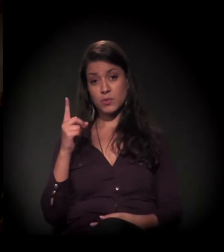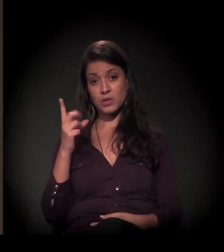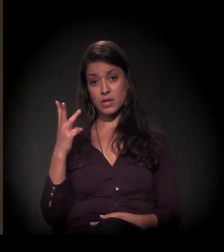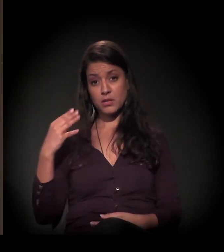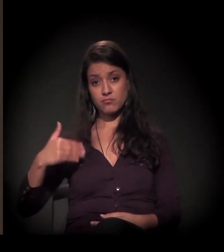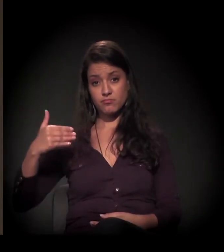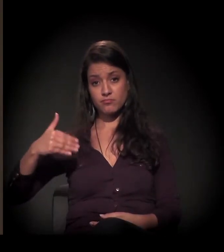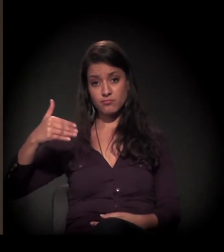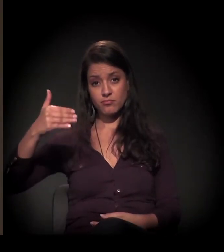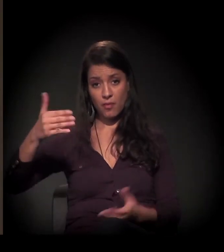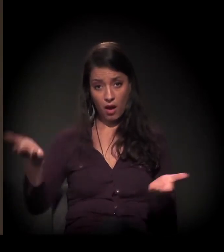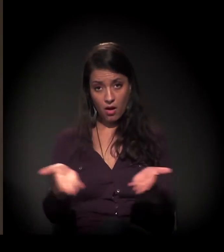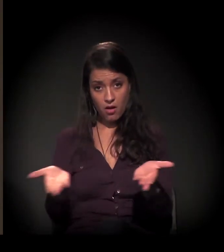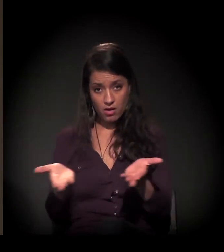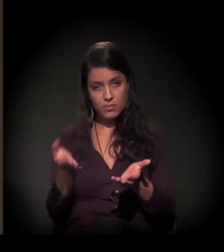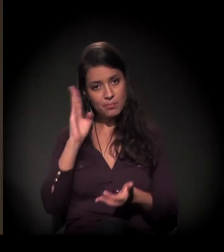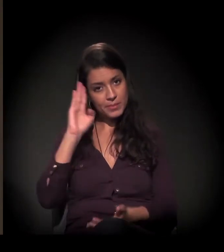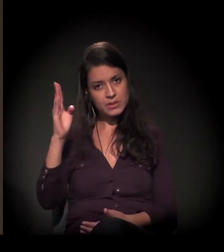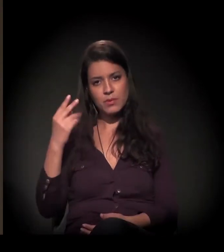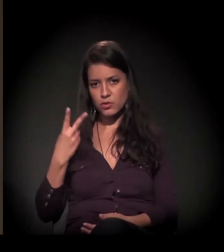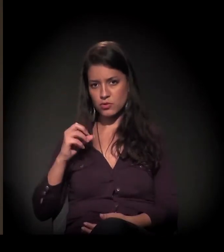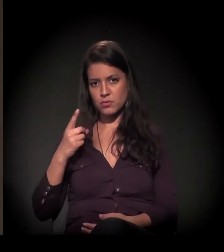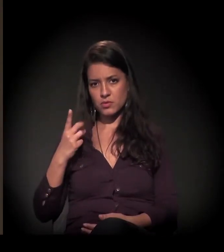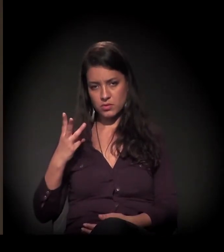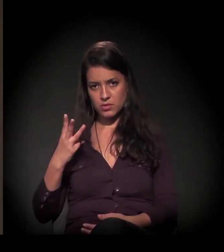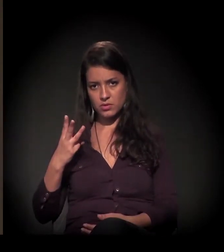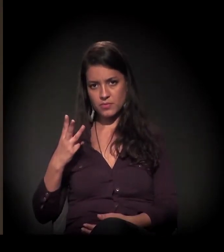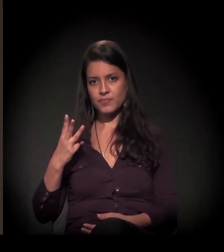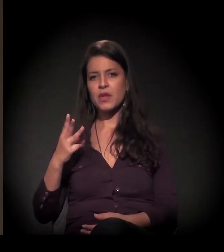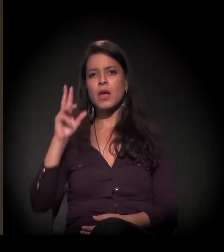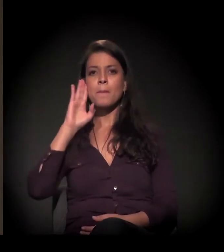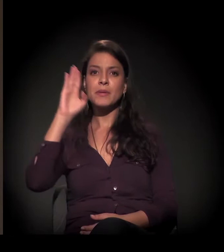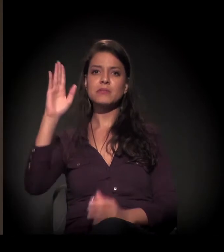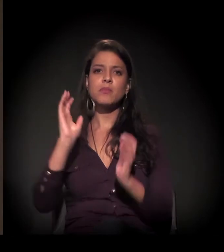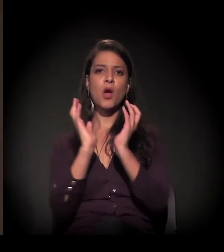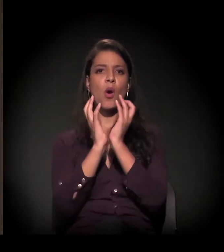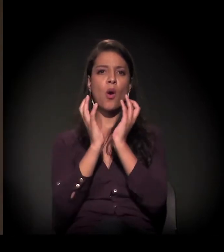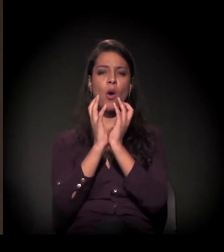desde as manifestações de 2013 principalmente, mais da Copa do Mundo, sobretudo,